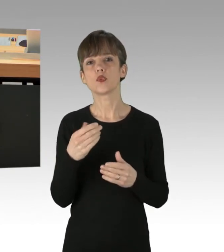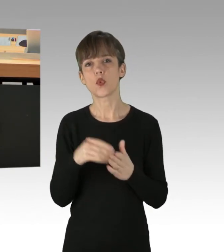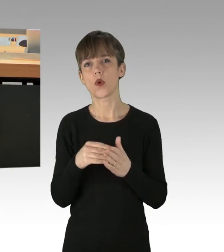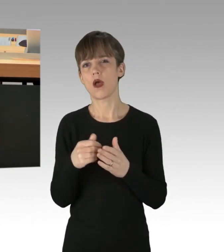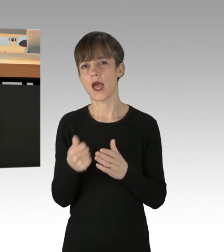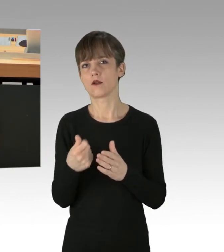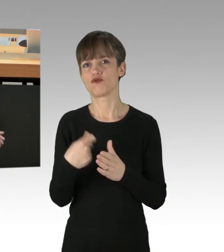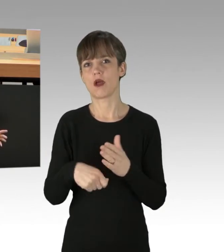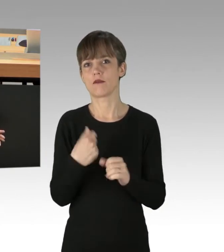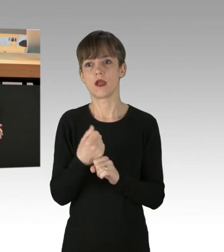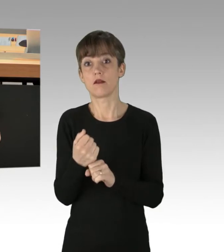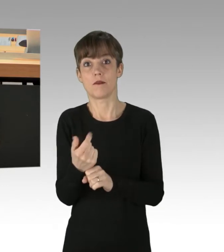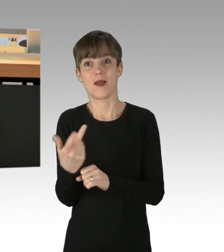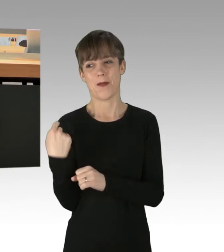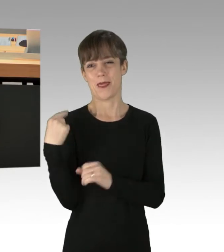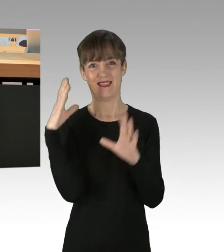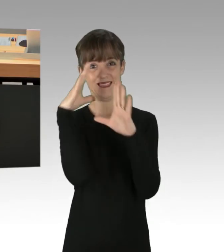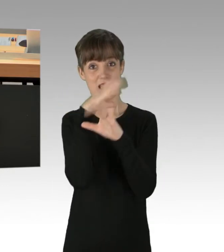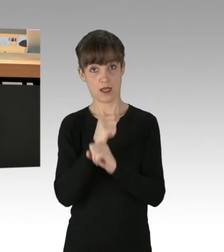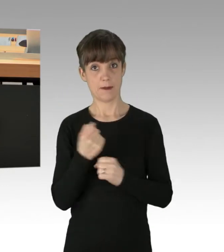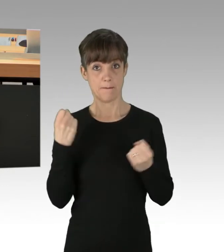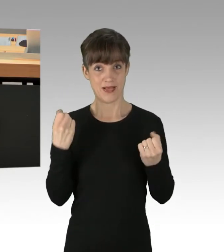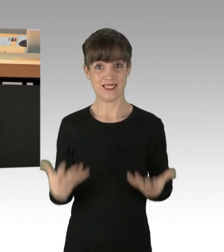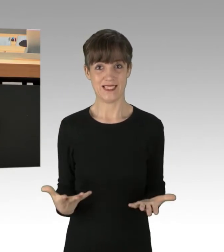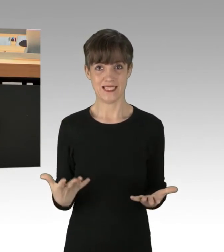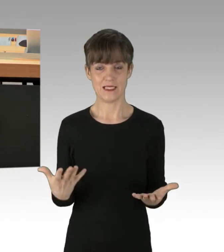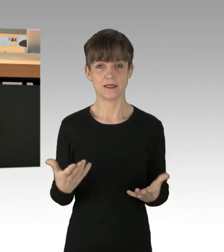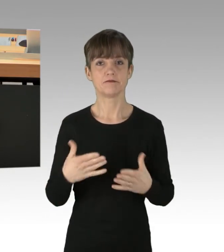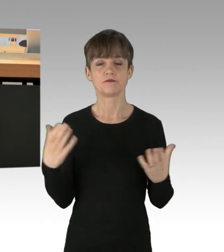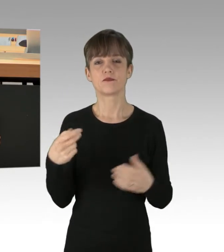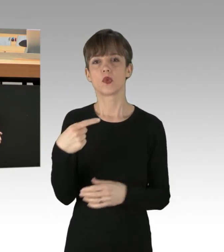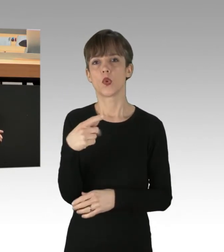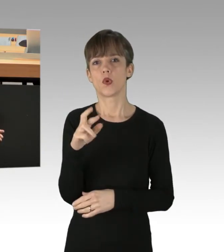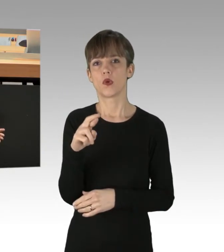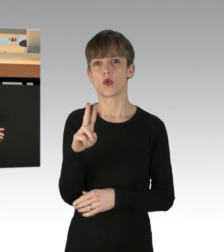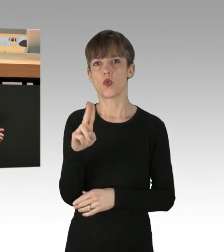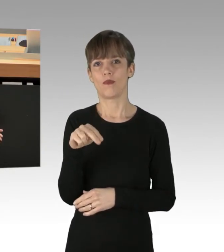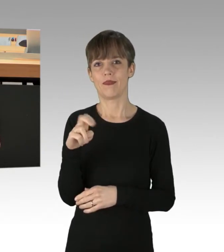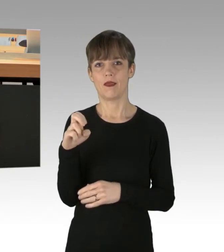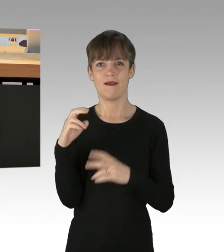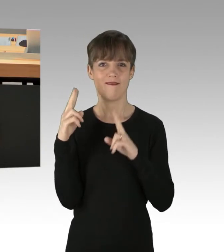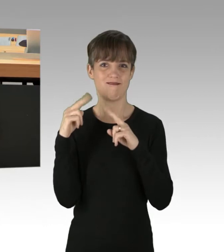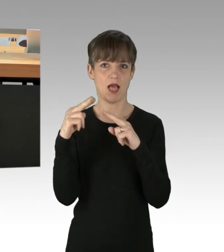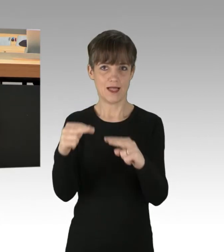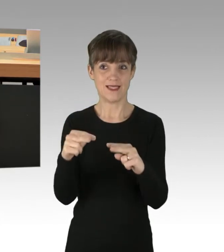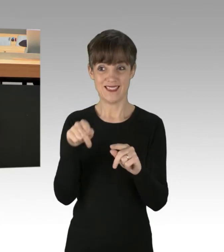wurden heute Nacht auch begangen. Im Grunewald, dort wurden wieder in zahlreichen Straßenzügen